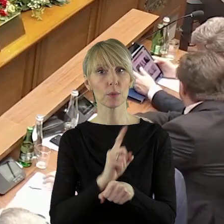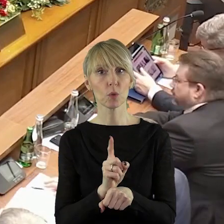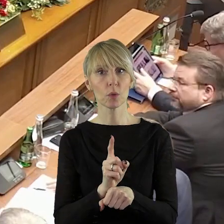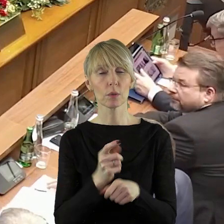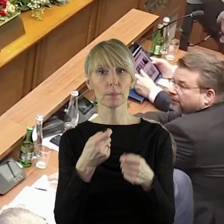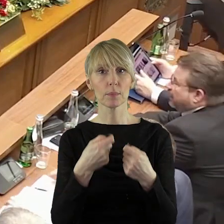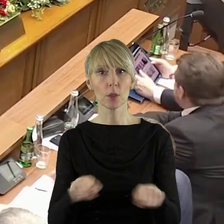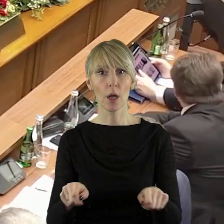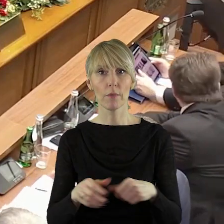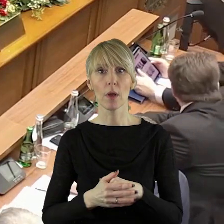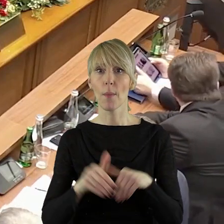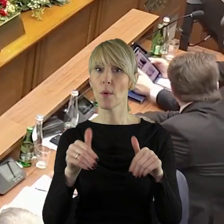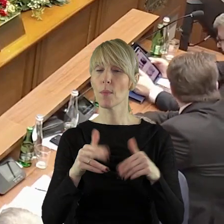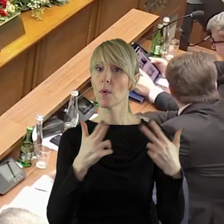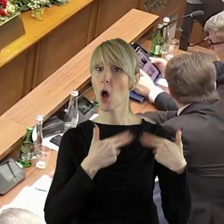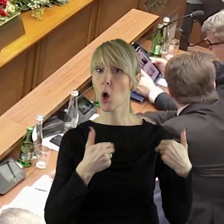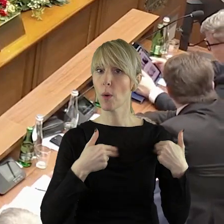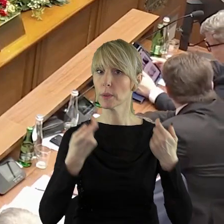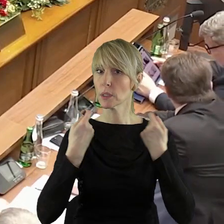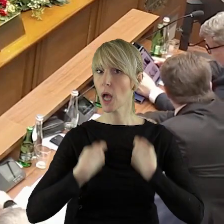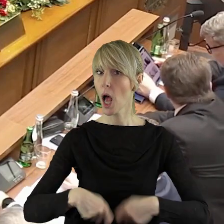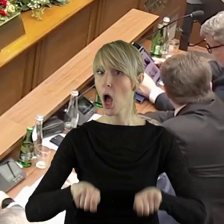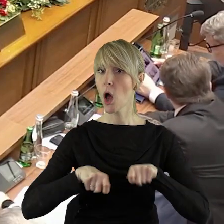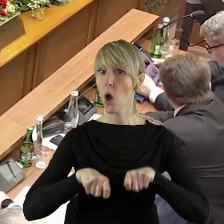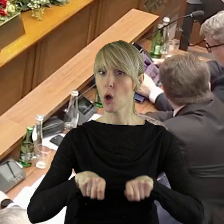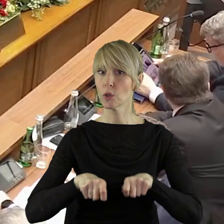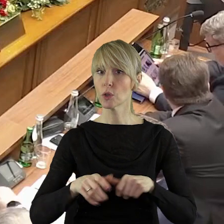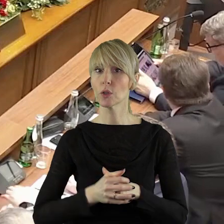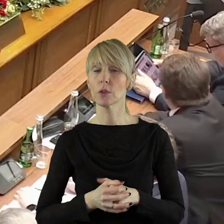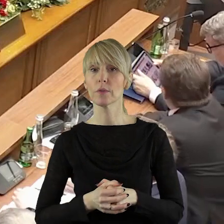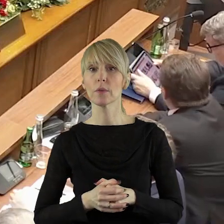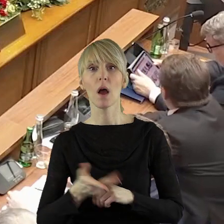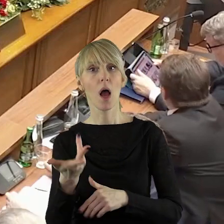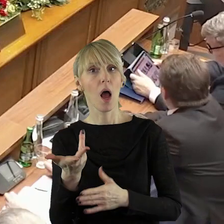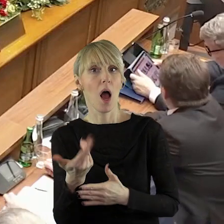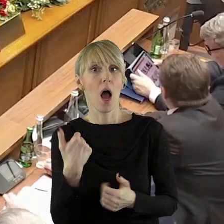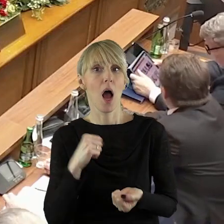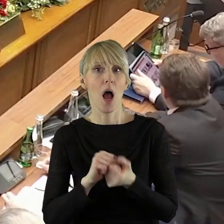Ogłaszam zatem pięciominutową przerwę, aby mogła się zebrać komisja rolnictwa lub taką